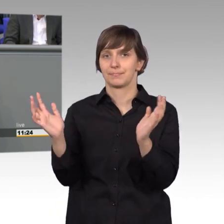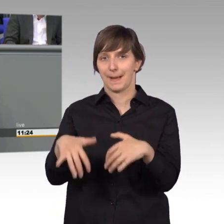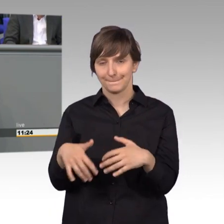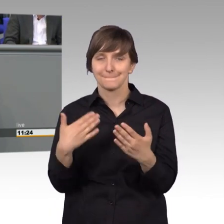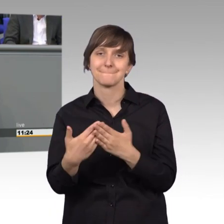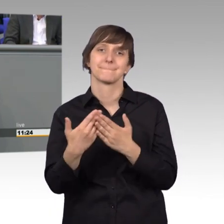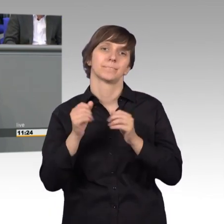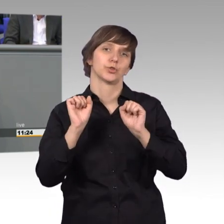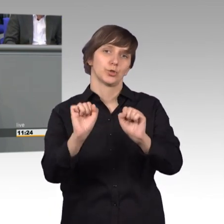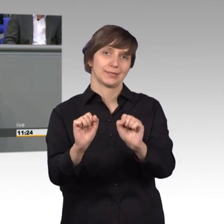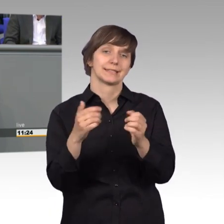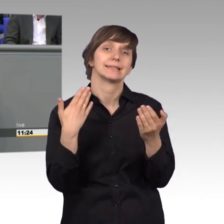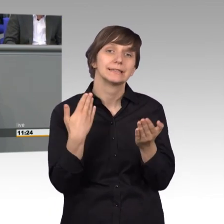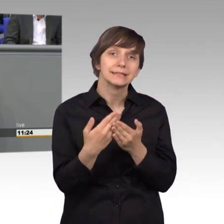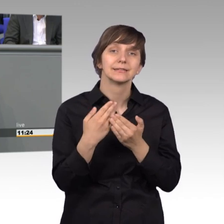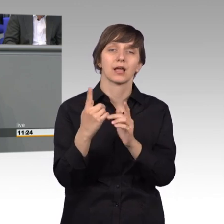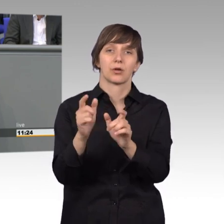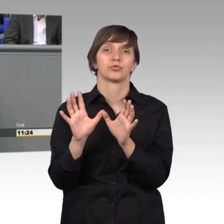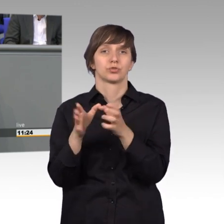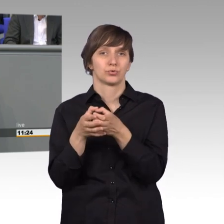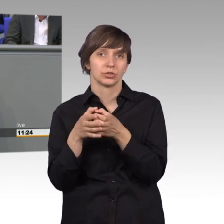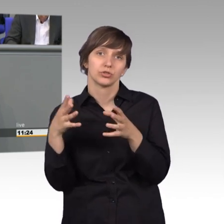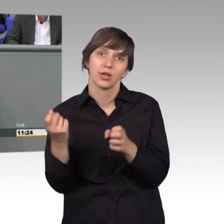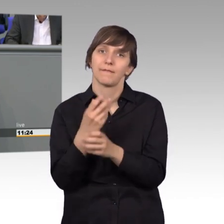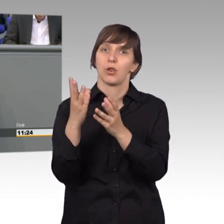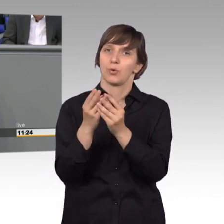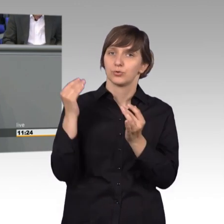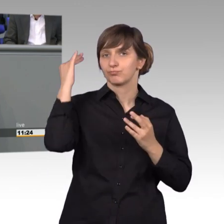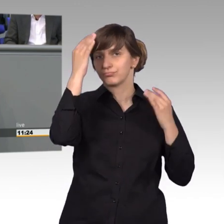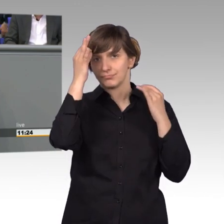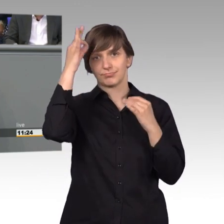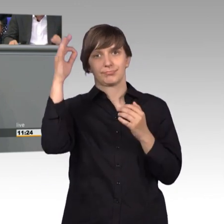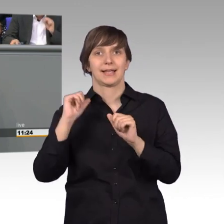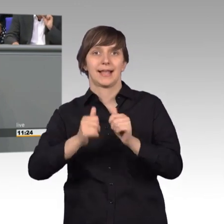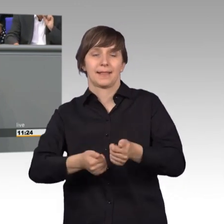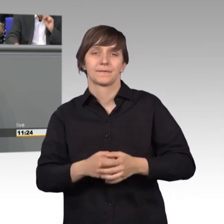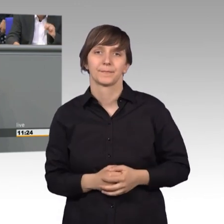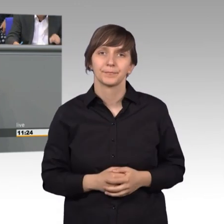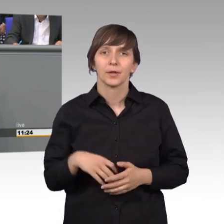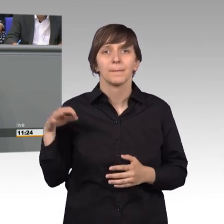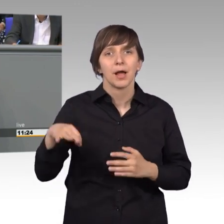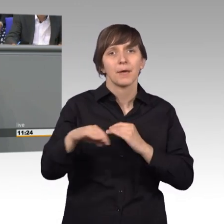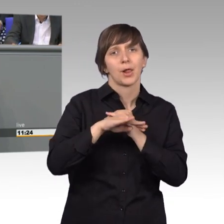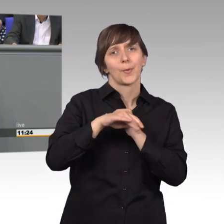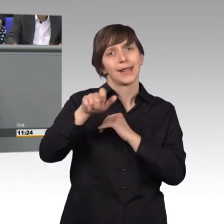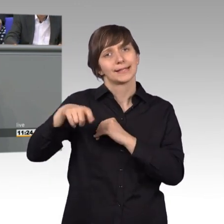konnten hier eine sinnvolle Lösung erarbeiten. Und manchmal begeben sich die Kolleginnen und Kollegen sogar auf Reisen ins Land.